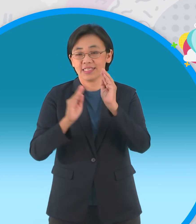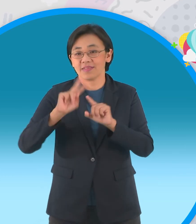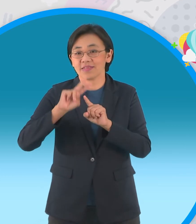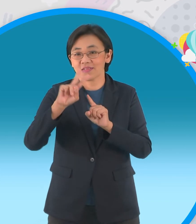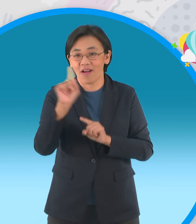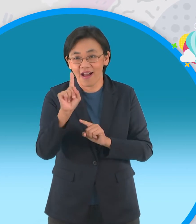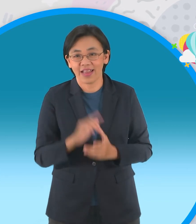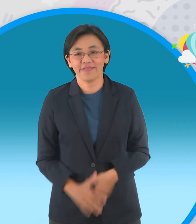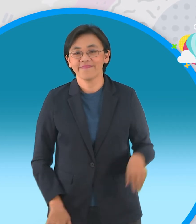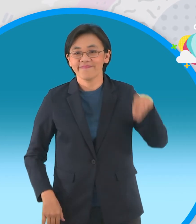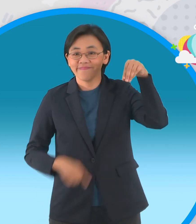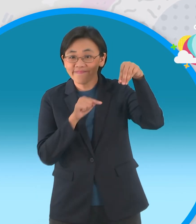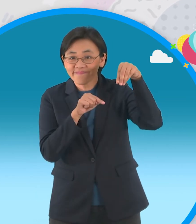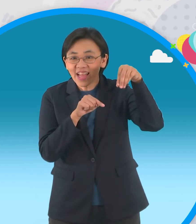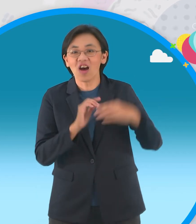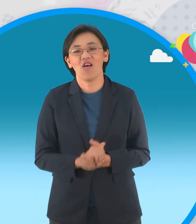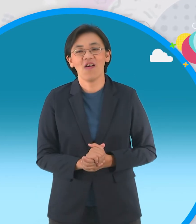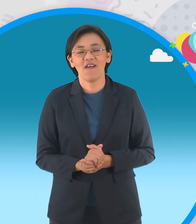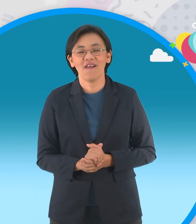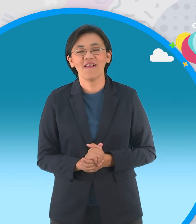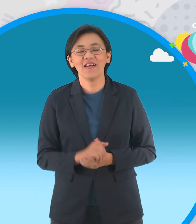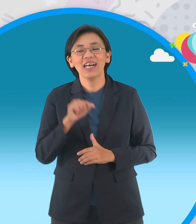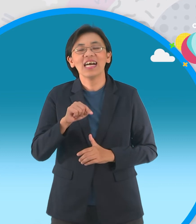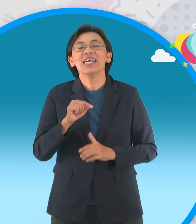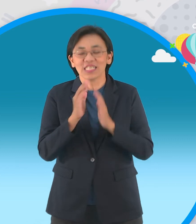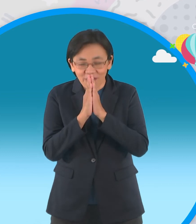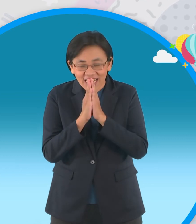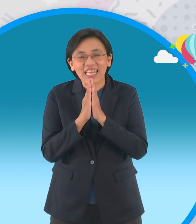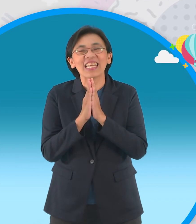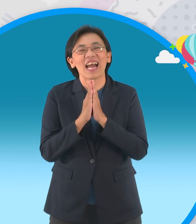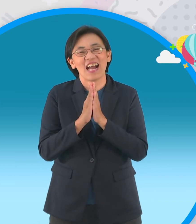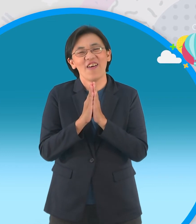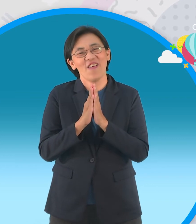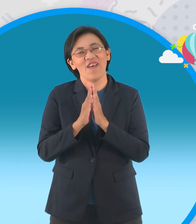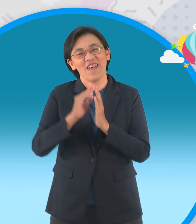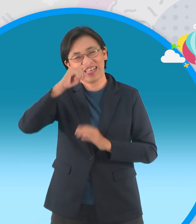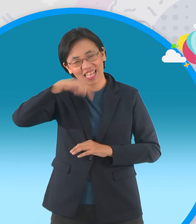นิทานเรื่องที่สองที่จะแจกกันเป็น เรื่องเกี่ยวกับสวัสดีเมืองไทยนะครับ